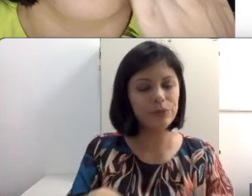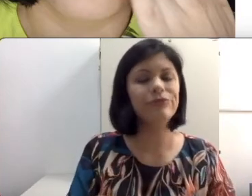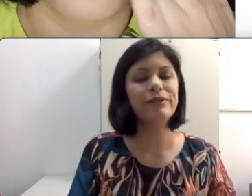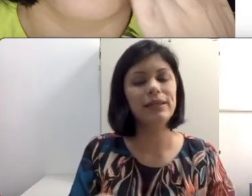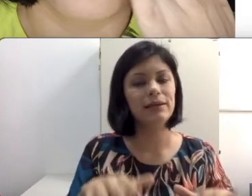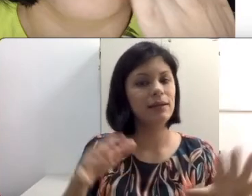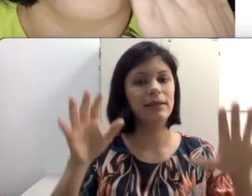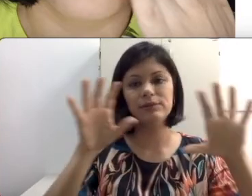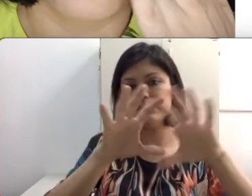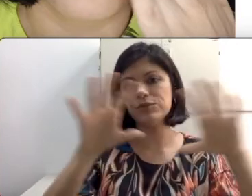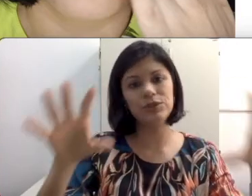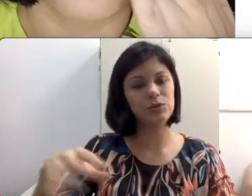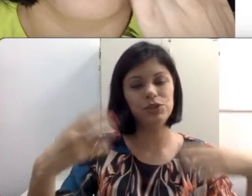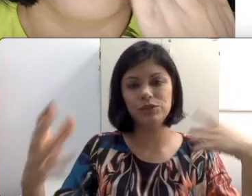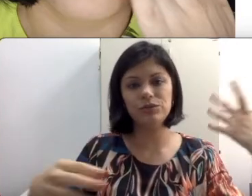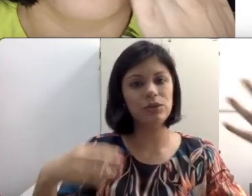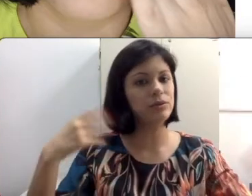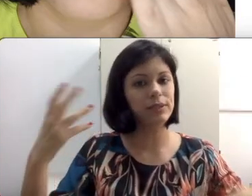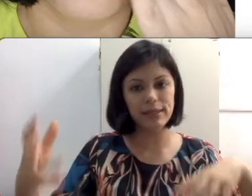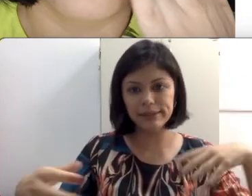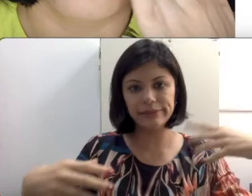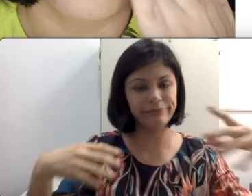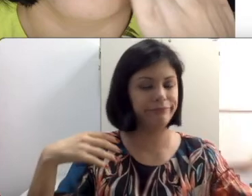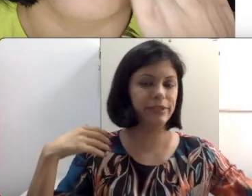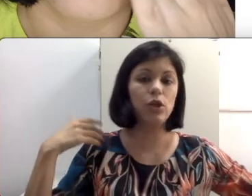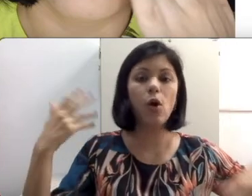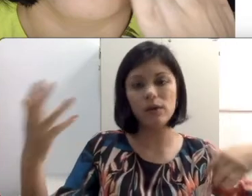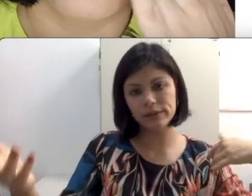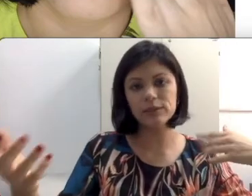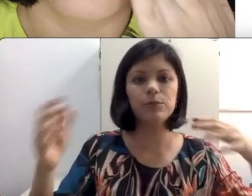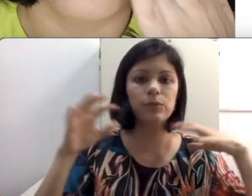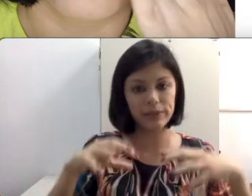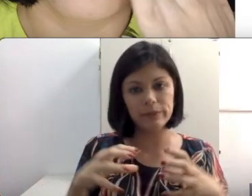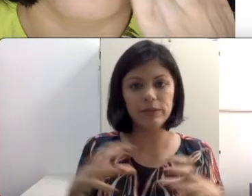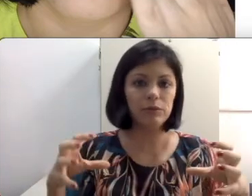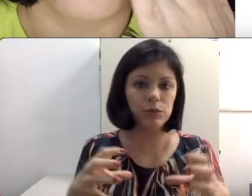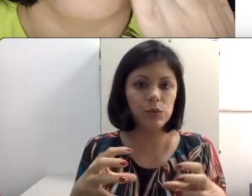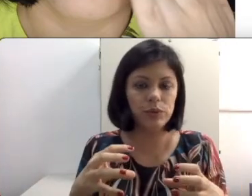fileira e os alunos discutindo, todos eles de costas para um determinado aluno surdo